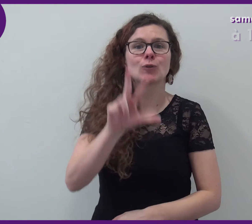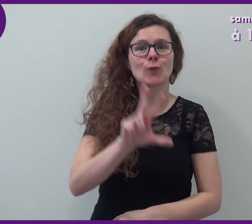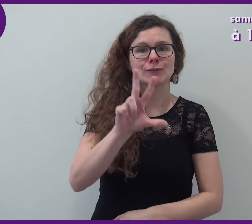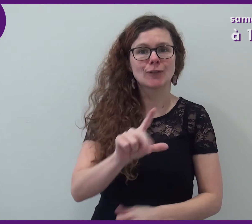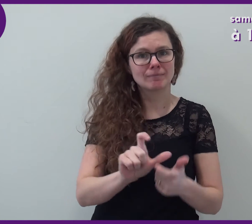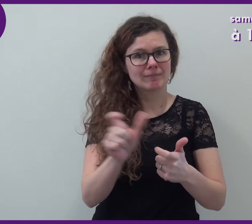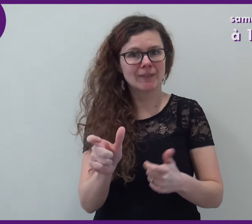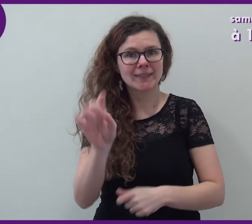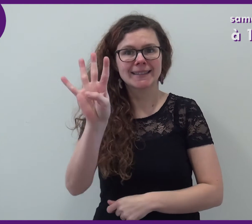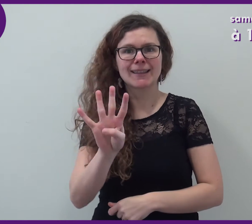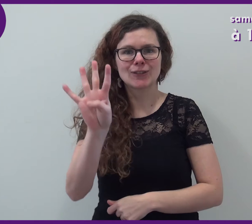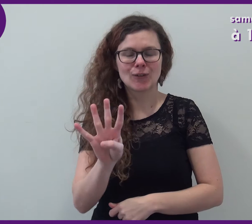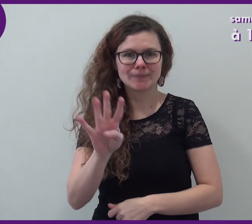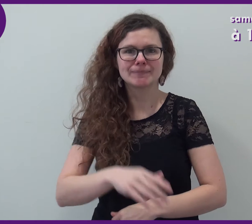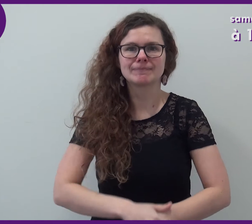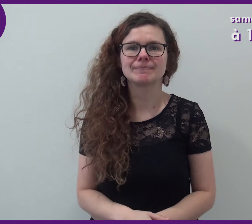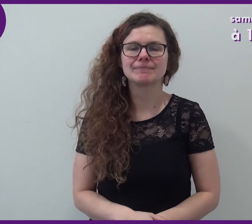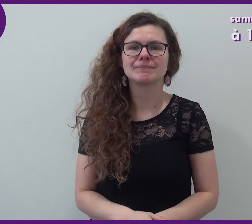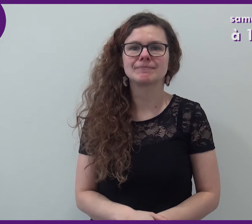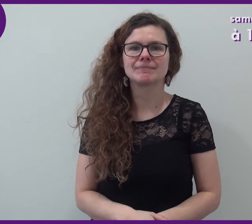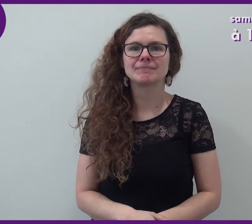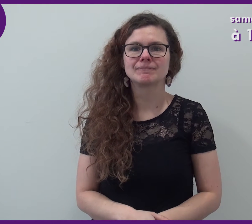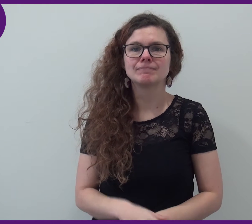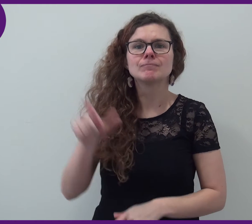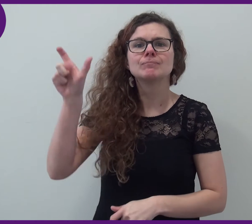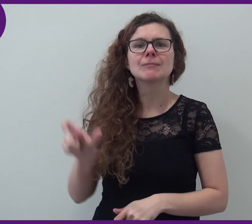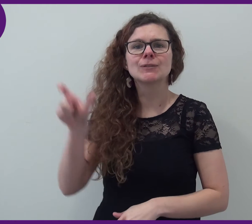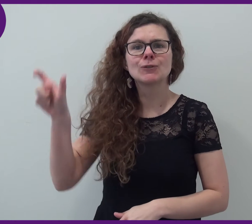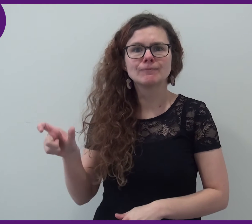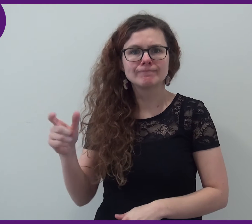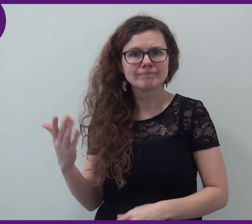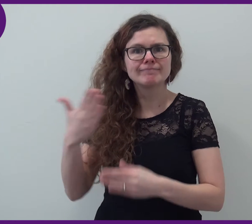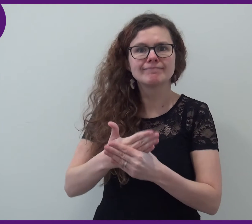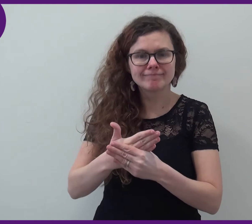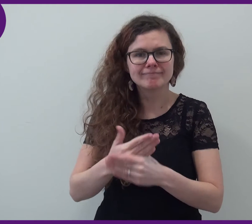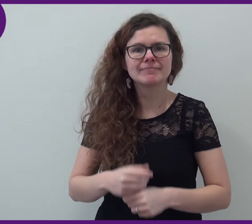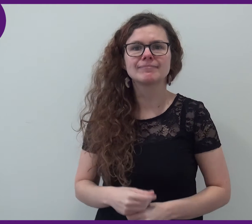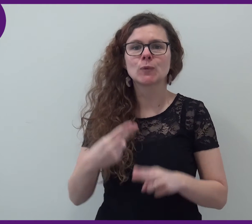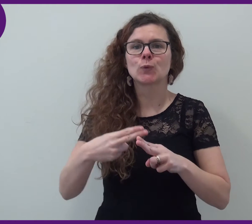à 15h et à 16h. Les 2 intervenants sont...